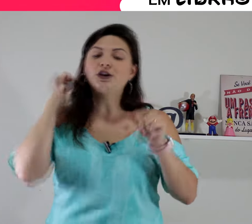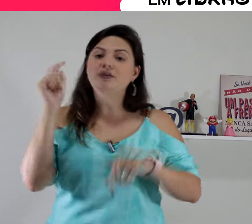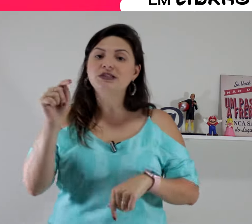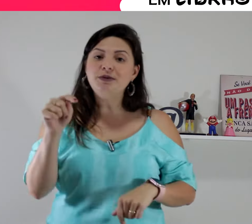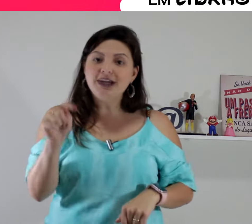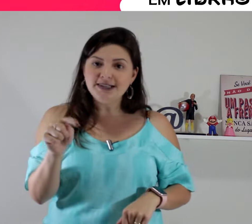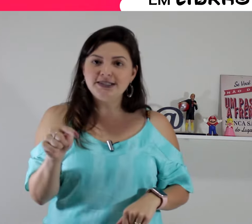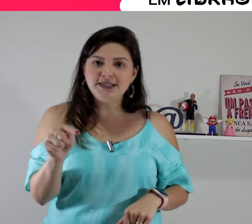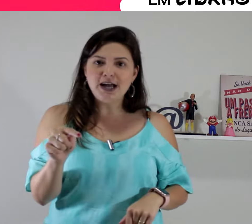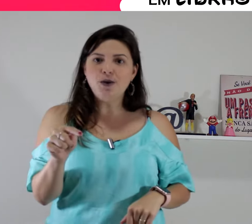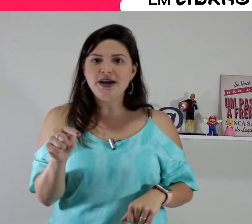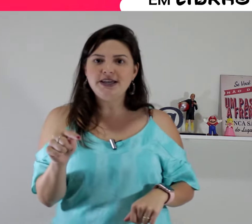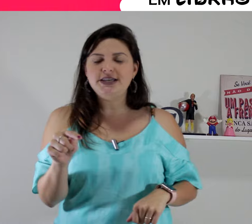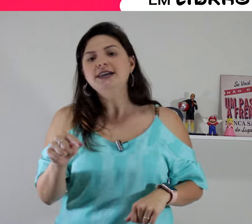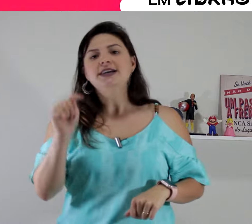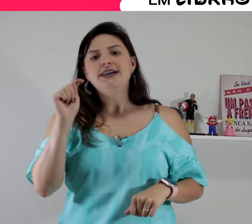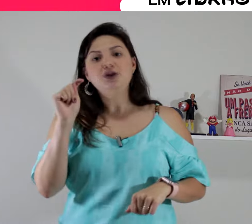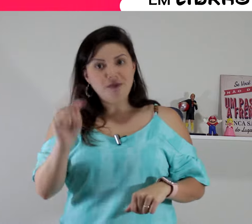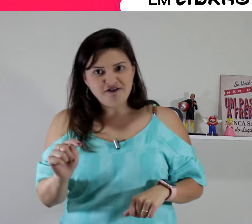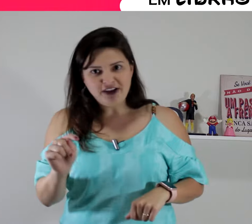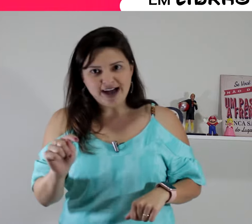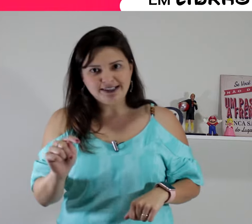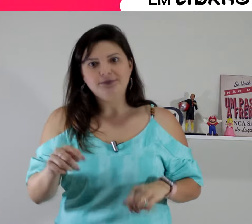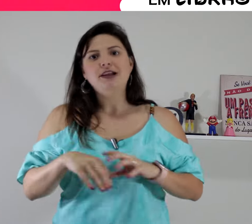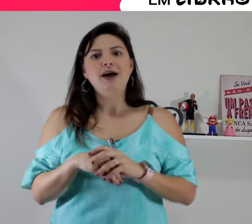vamos aplicar esse sinal aí em uma frase